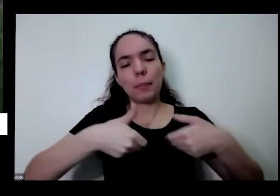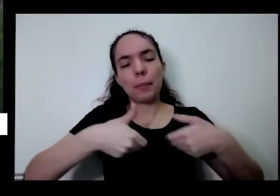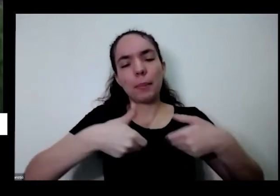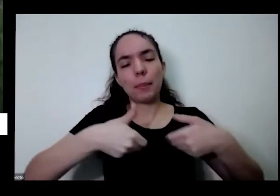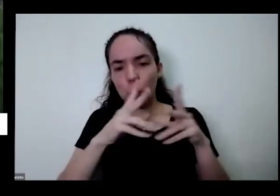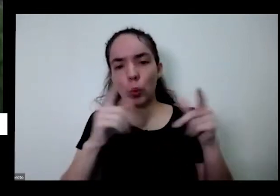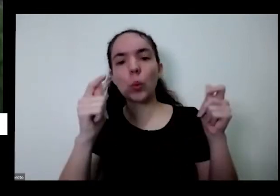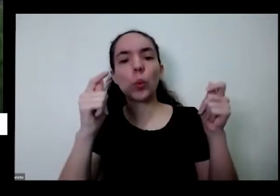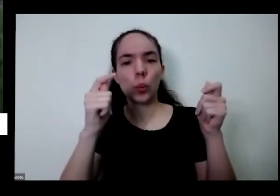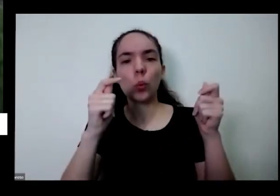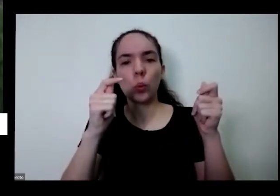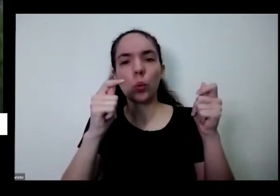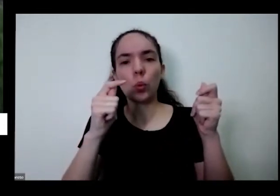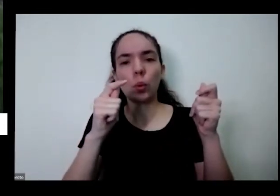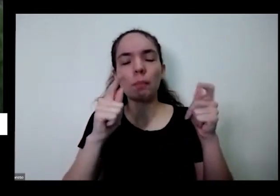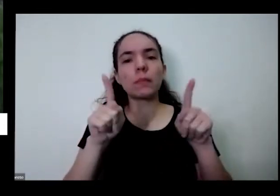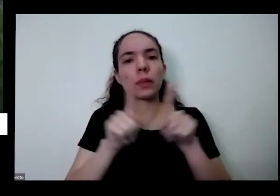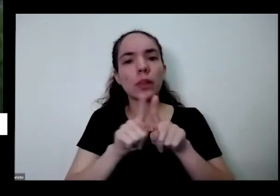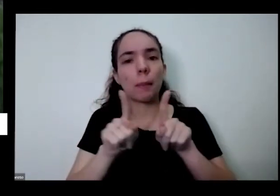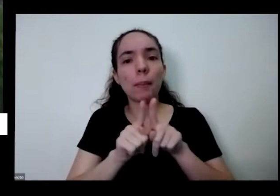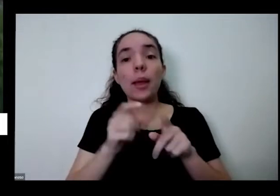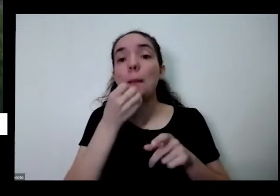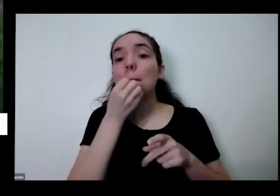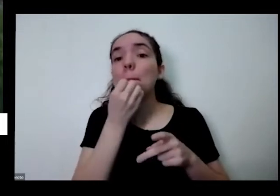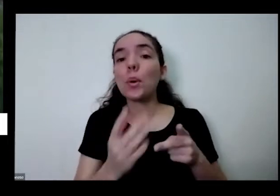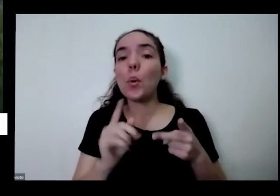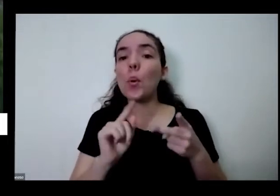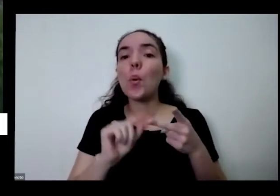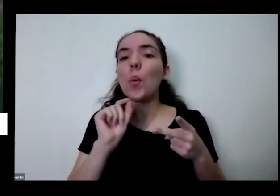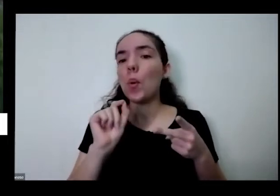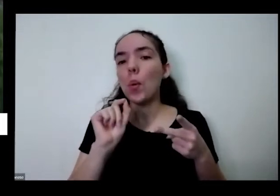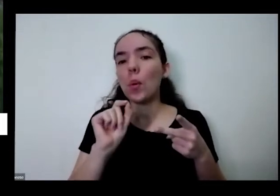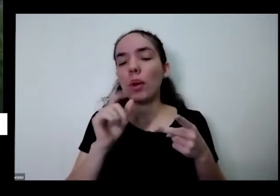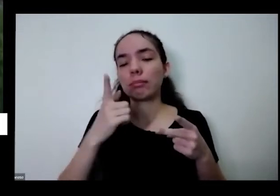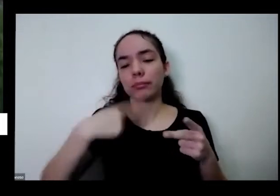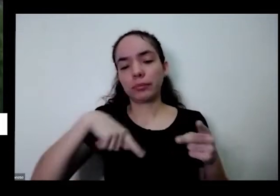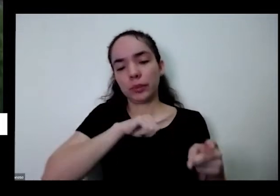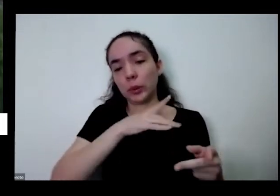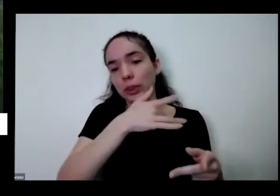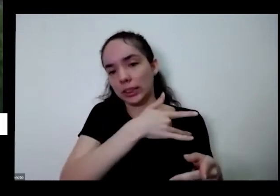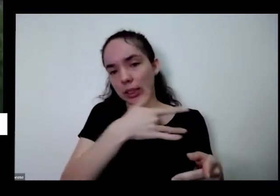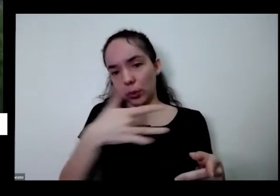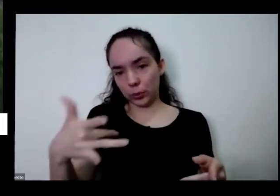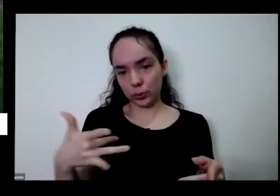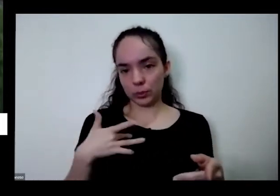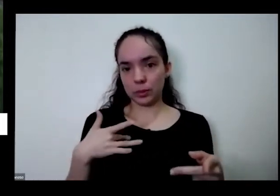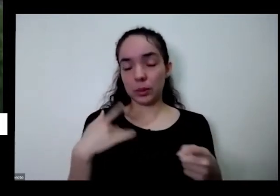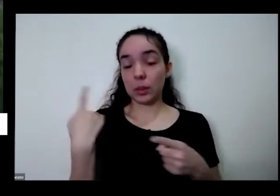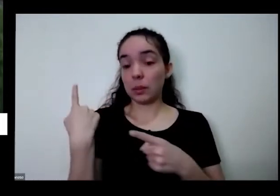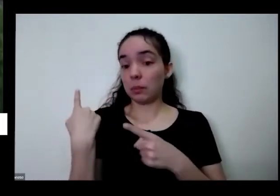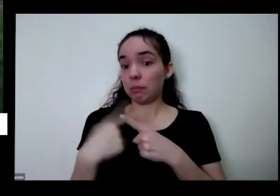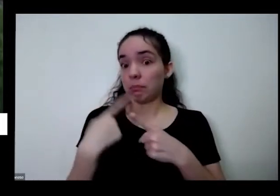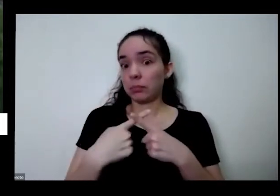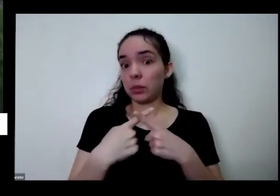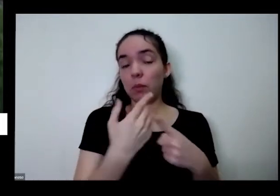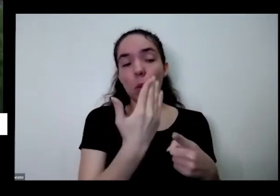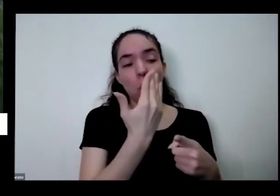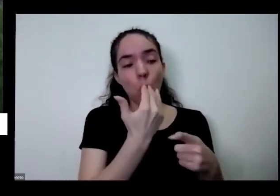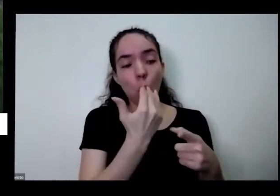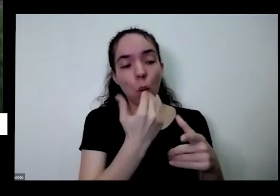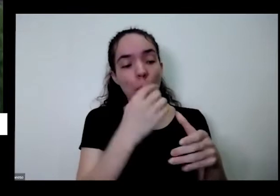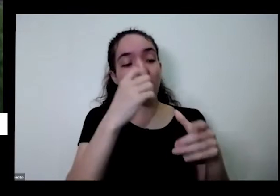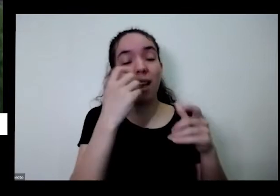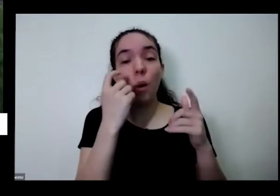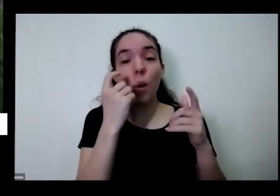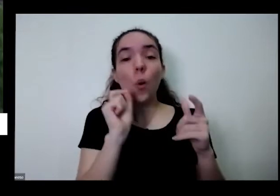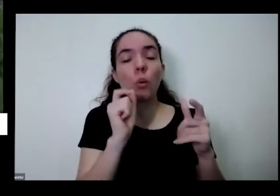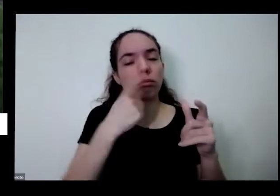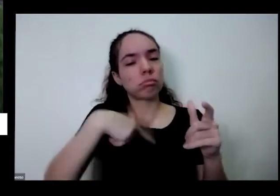boa no ponto de vista é da nossa saúde porque a gente vai comer aquilo que a gente plantou é aqui